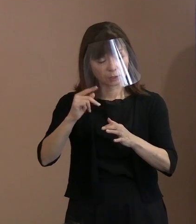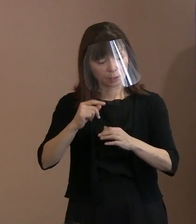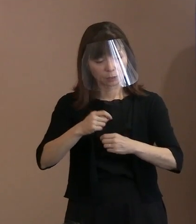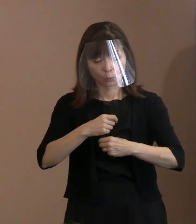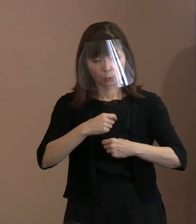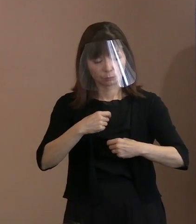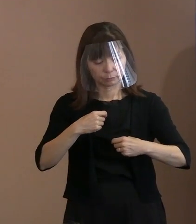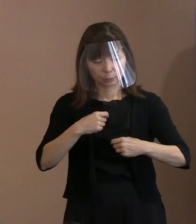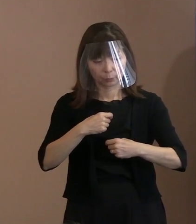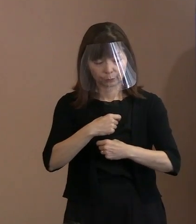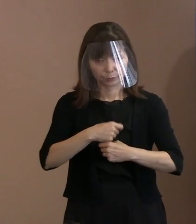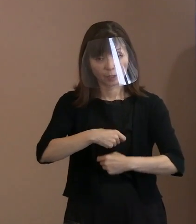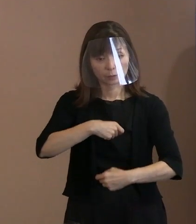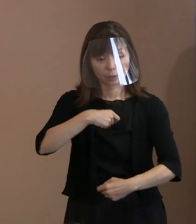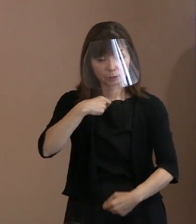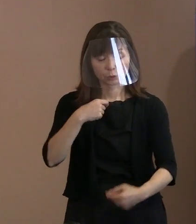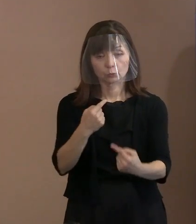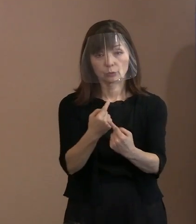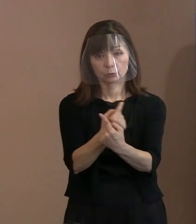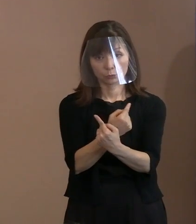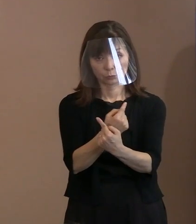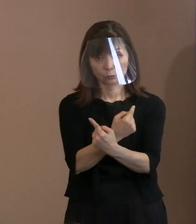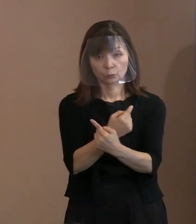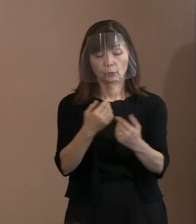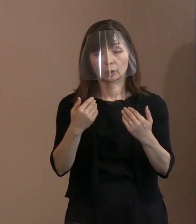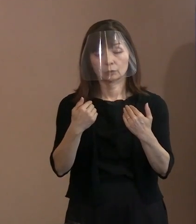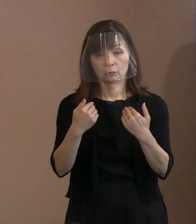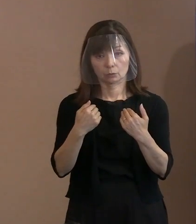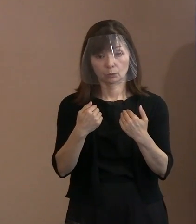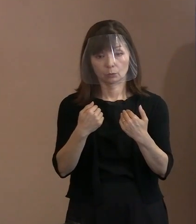ああしろと言うだけで 終わる宣言ではなくて､